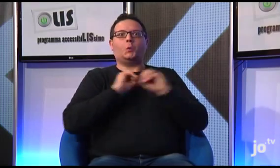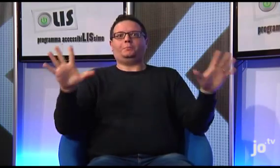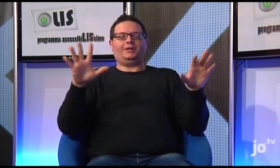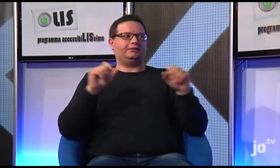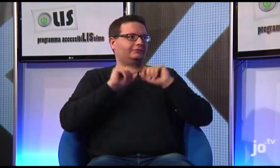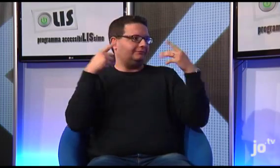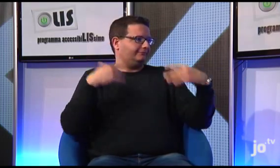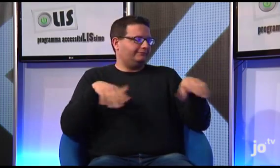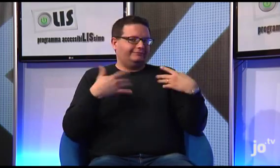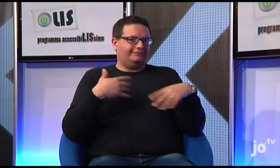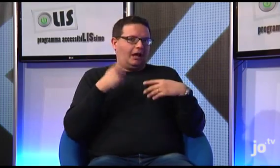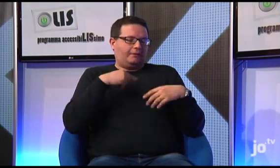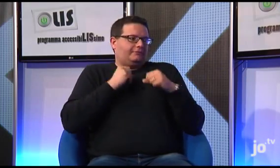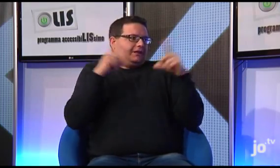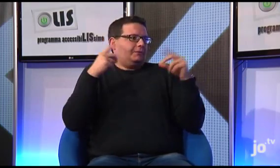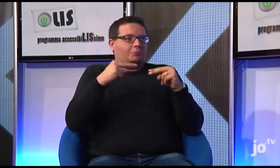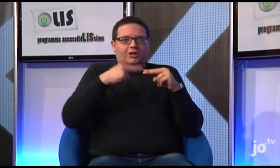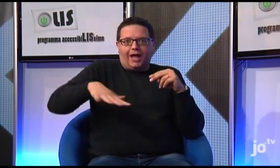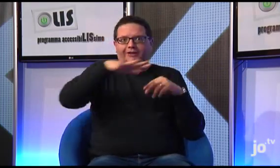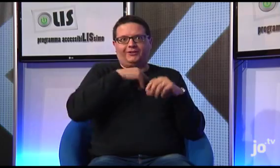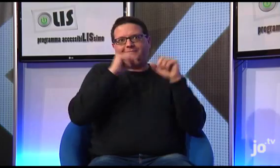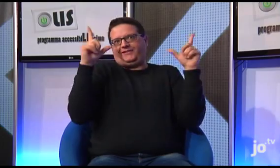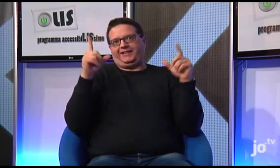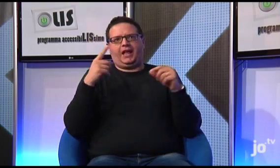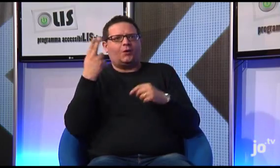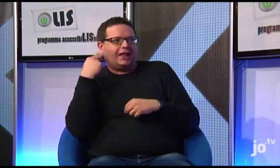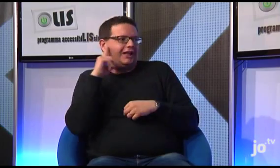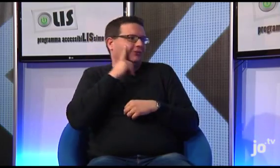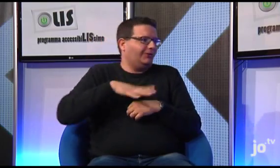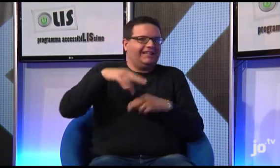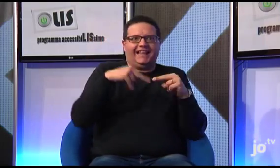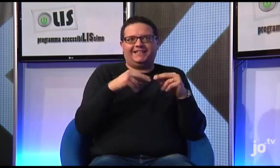Si, è stata una sorpresa per tutti noi, ha destato grande meraviglia in tutti i tarantini, sordi e udenti,